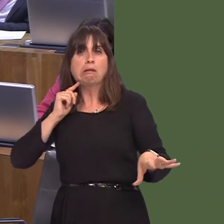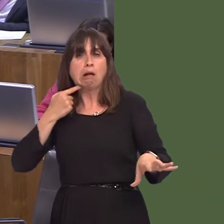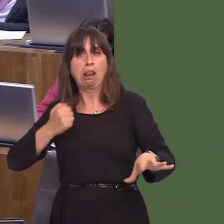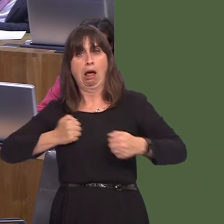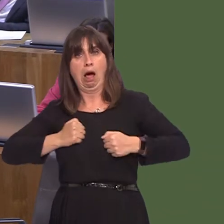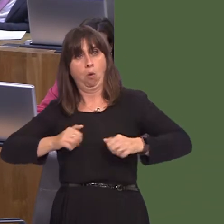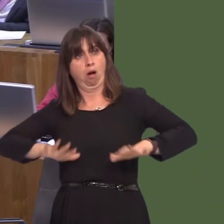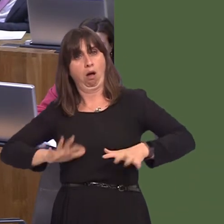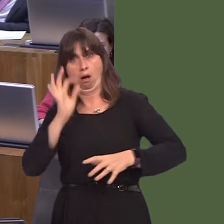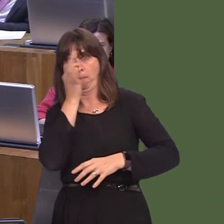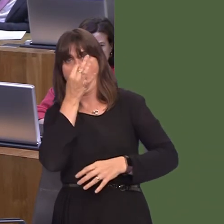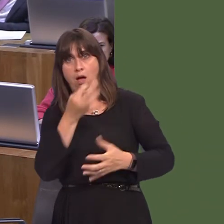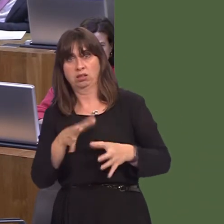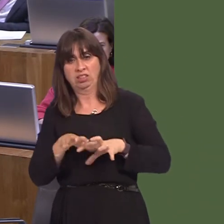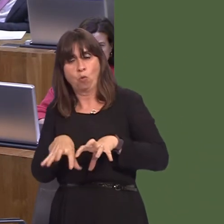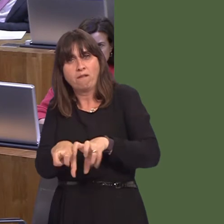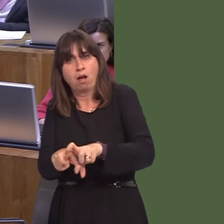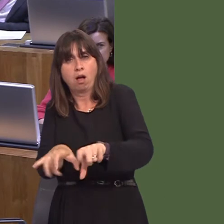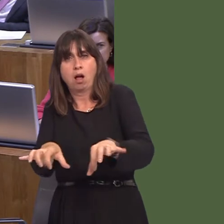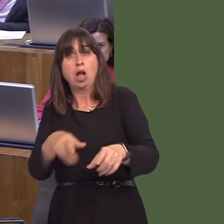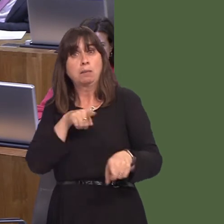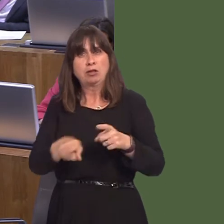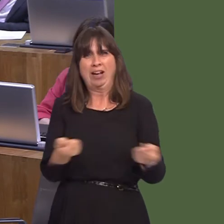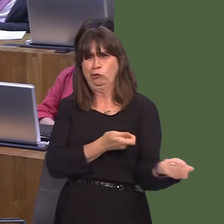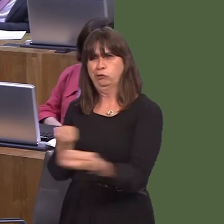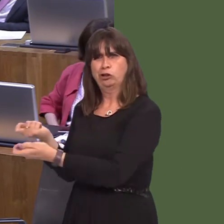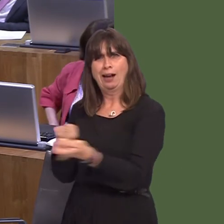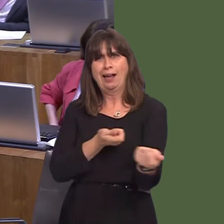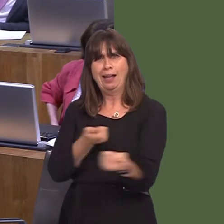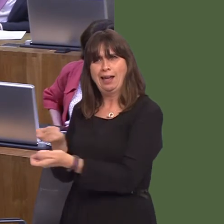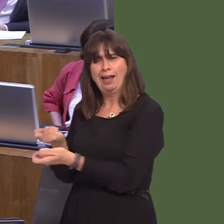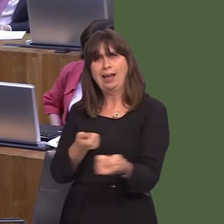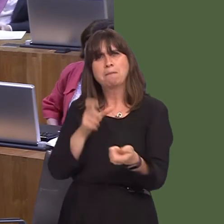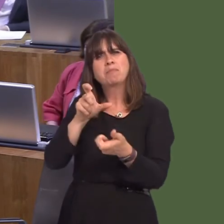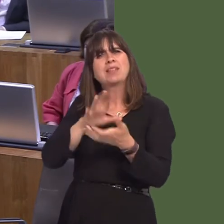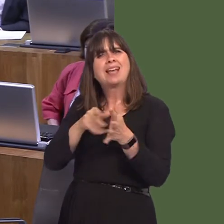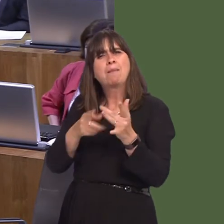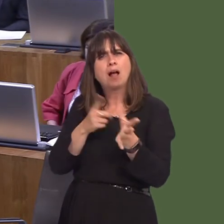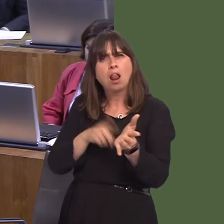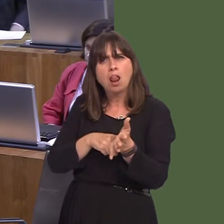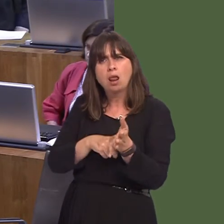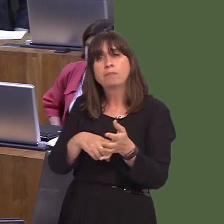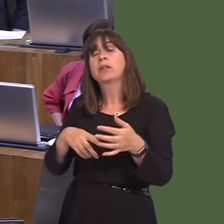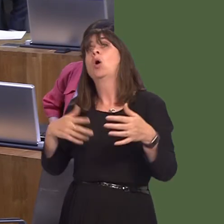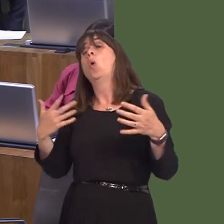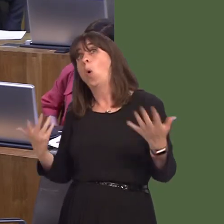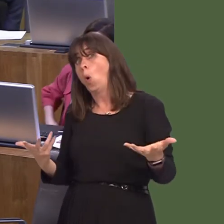Two things: first of all, chemical treatments, but secondly, bio control, through using a